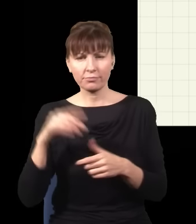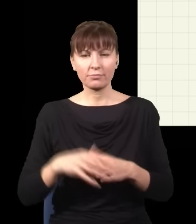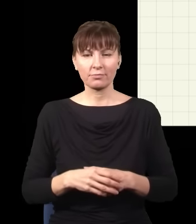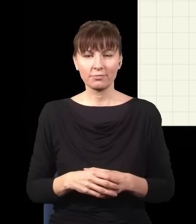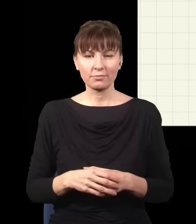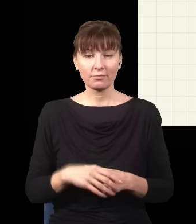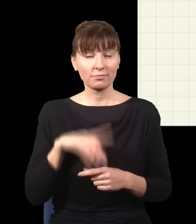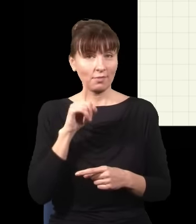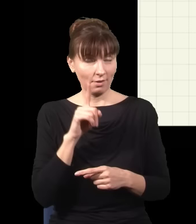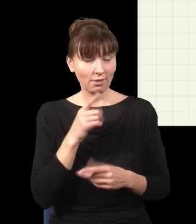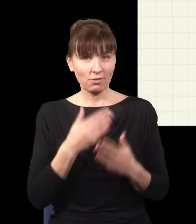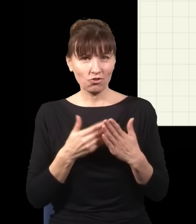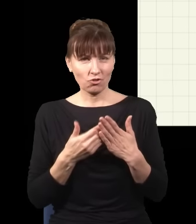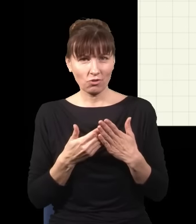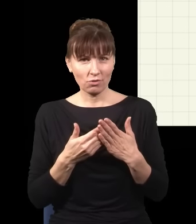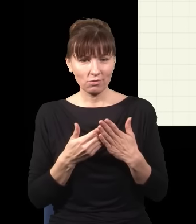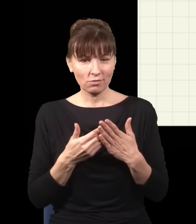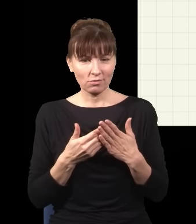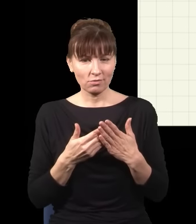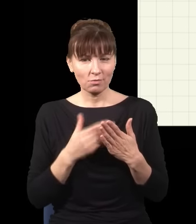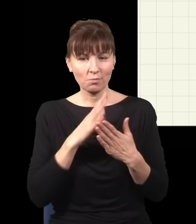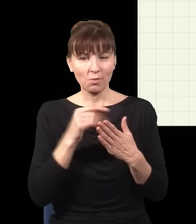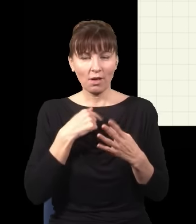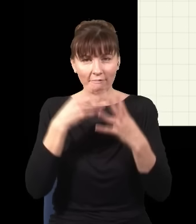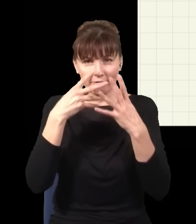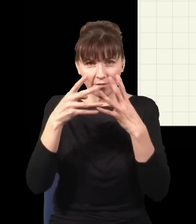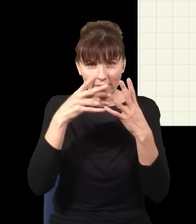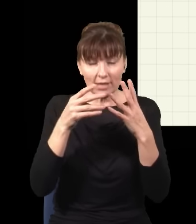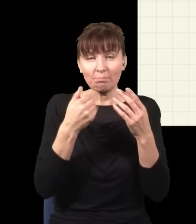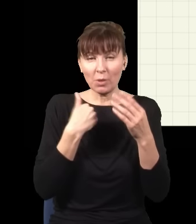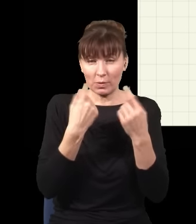ale to tylko dlatego, że ja odfiltrowałem spośród wszystkich wydarzeń, w których foton uderza w ekran,